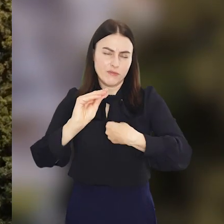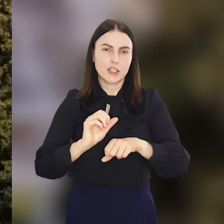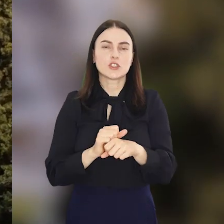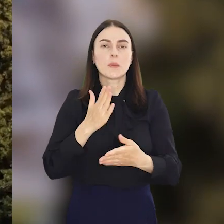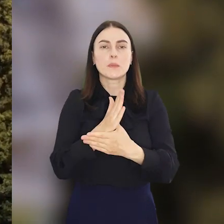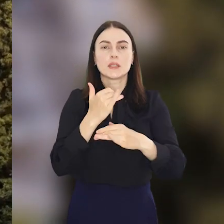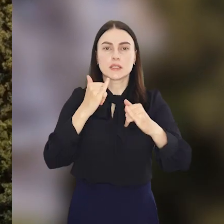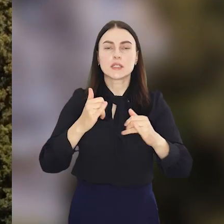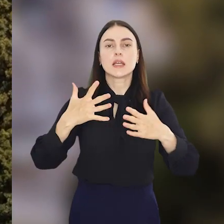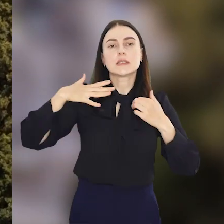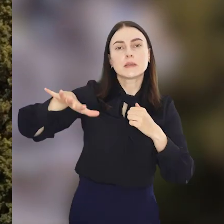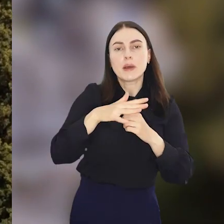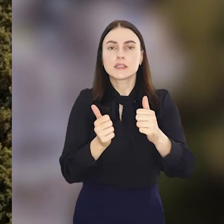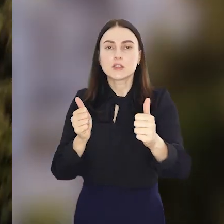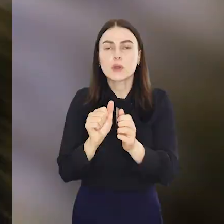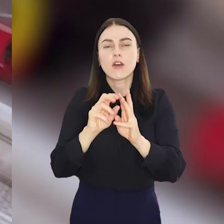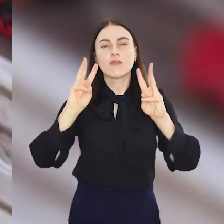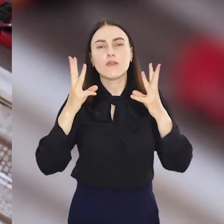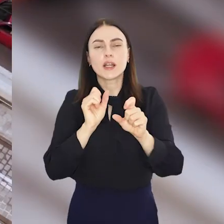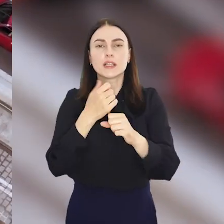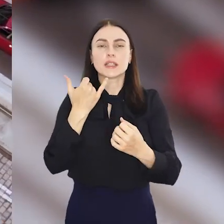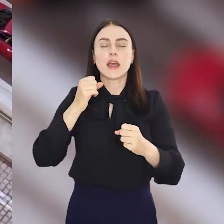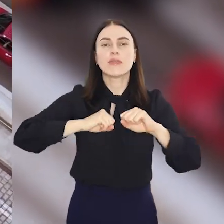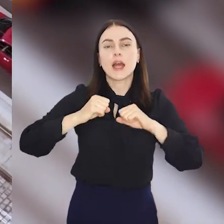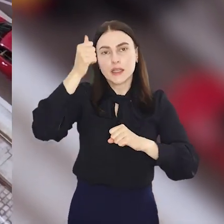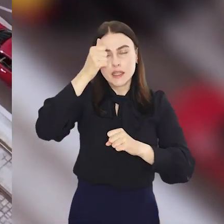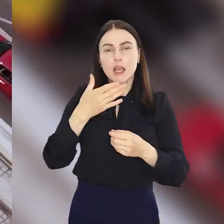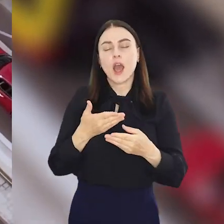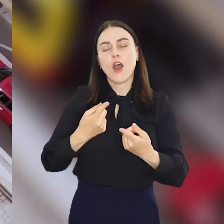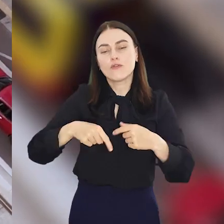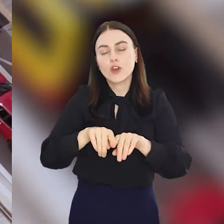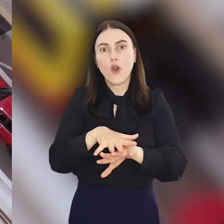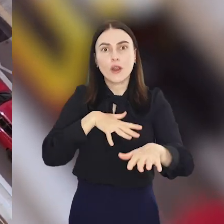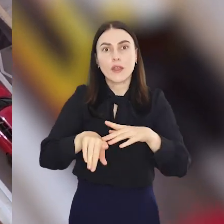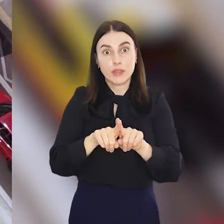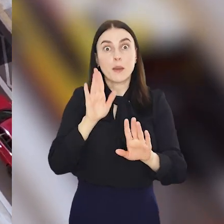Będą m.in. spacery z przewodnikiem, warsztaty, targi rękodzieła, a nawet koncert.